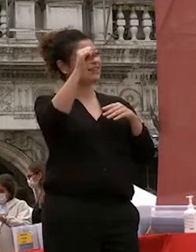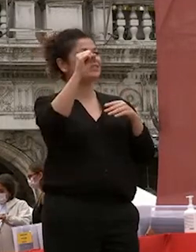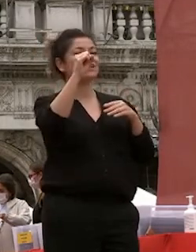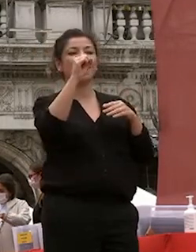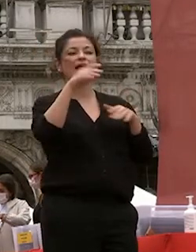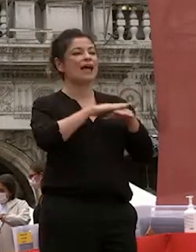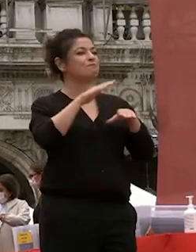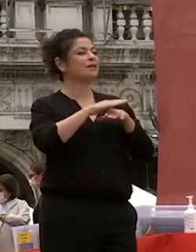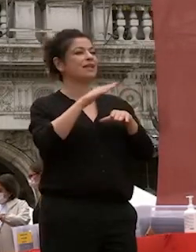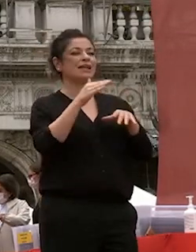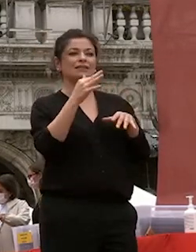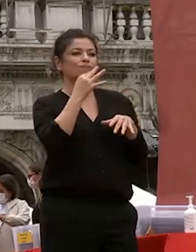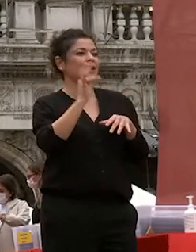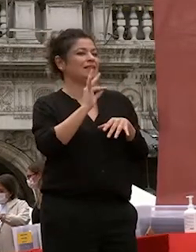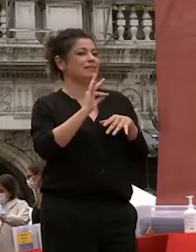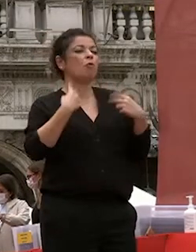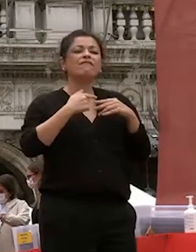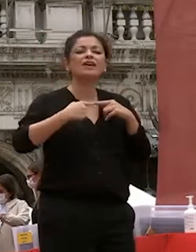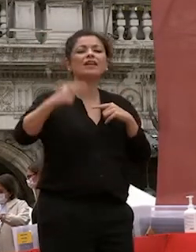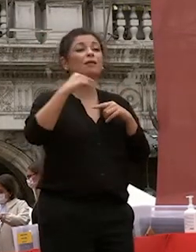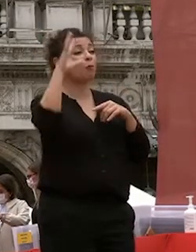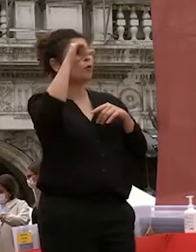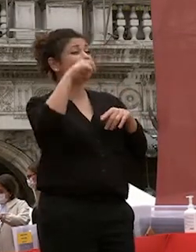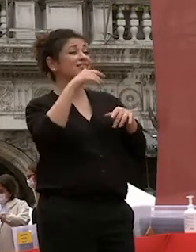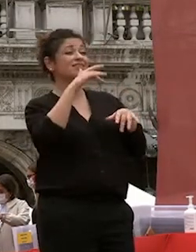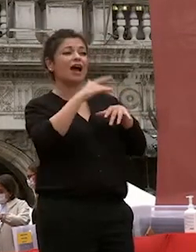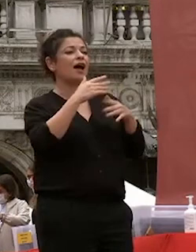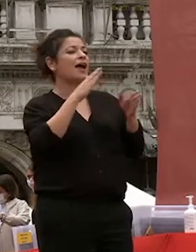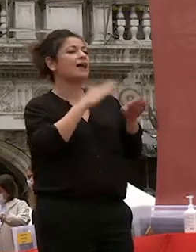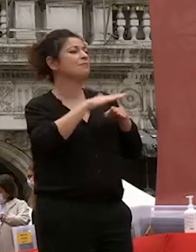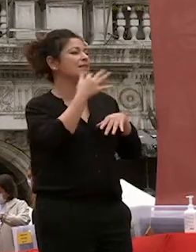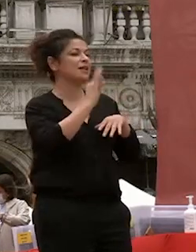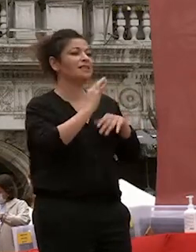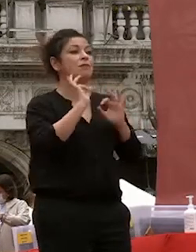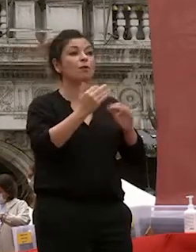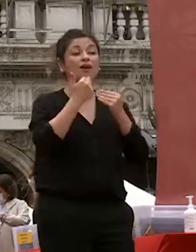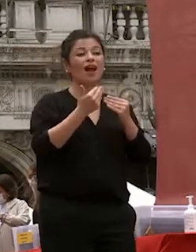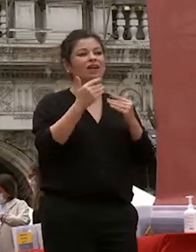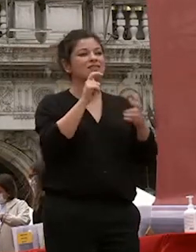arricchita dal rapporto con i docenti con i colleghi di corso dalle esperienze